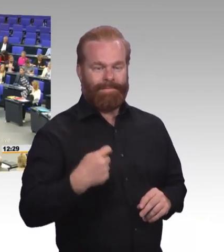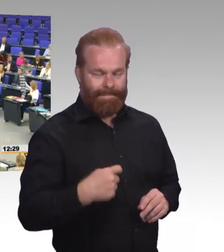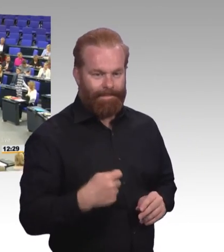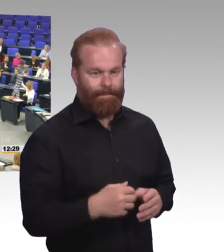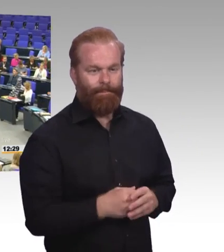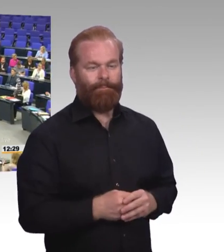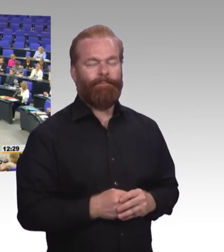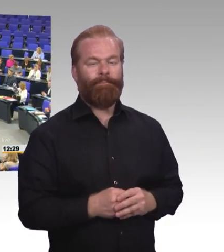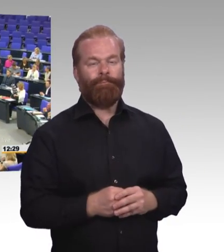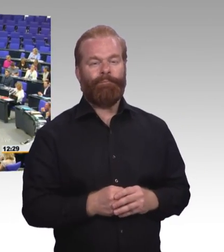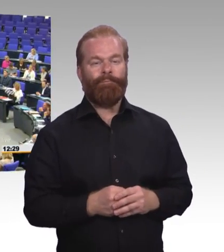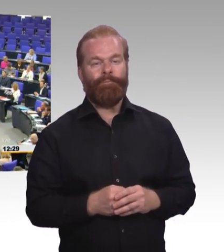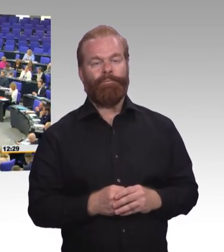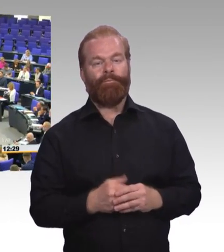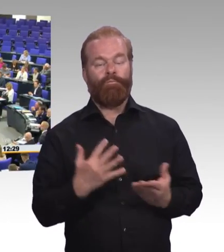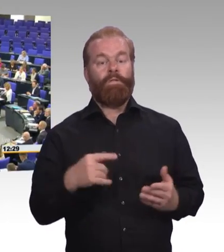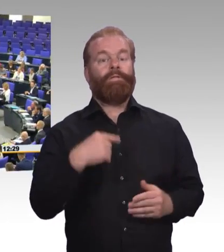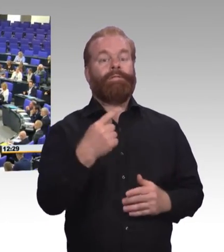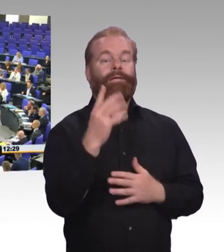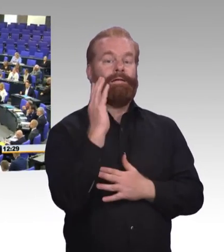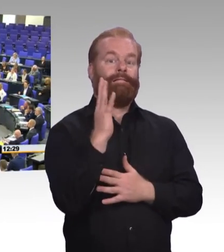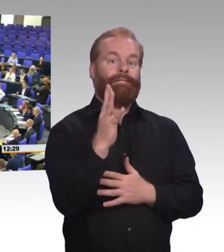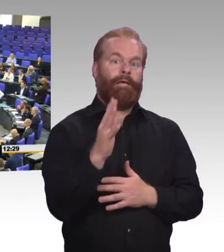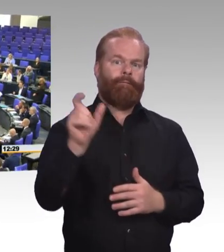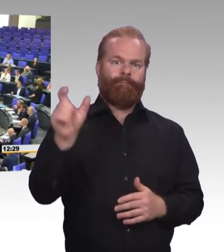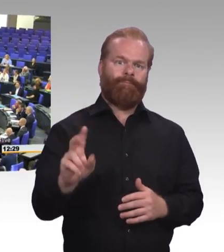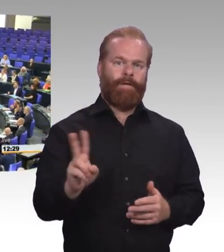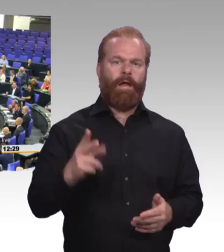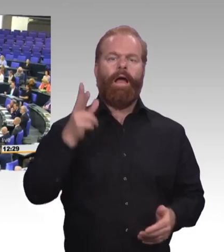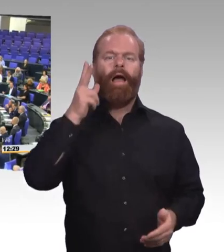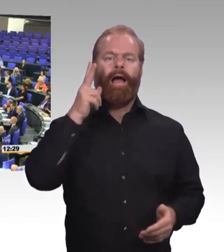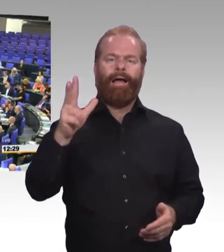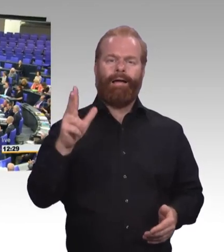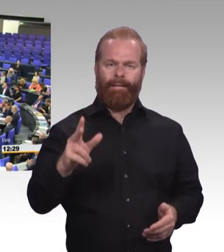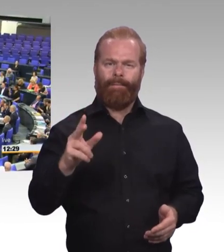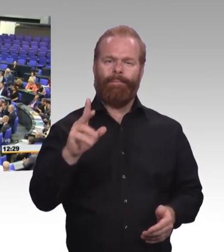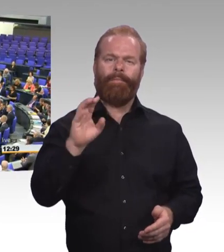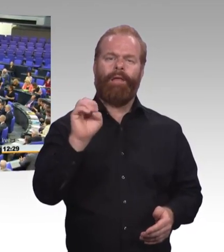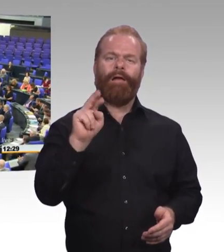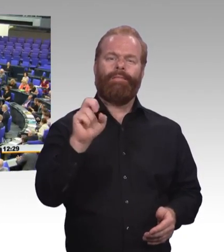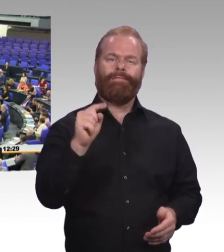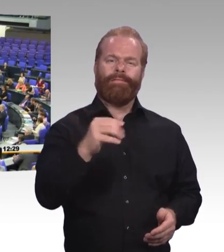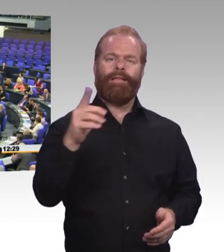Die erste Bemerkung bezieht sich auf Frau Walter-Rosenheimer, die sich ja dankenswerter Weise dem Berufsbildungsbericht auch in dem schulischen Teil zitiert haben.